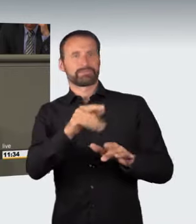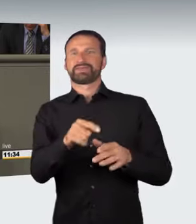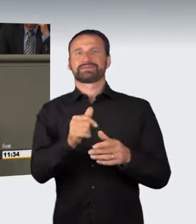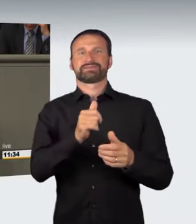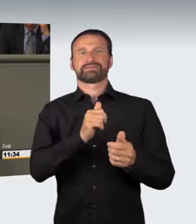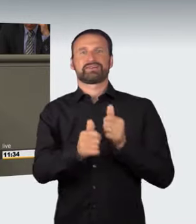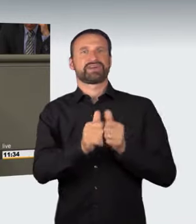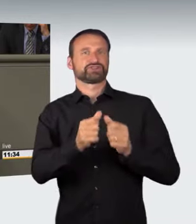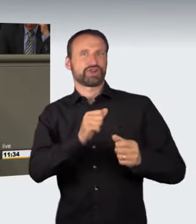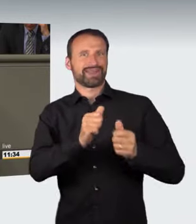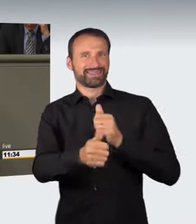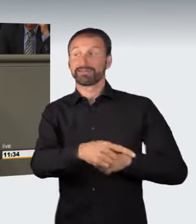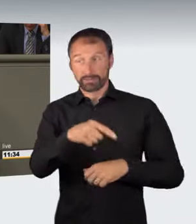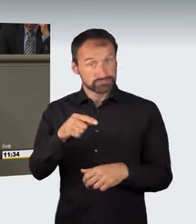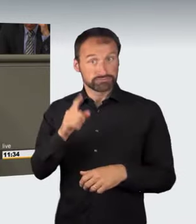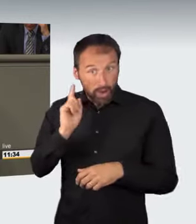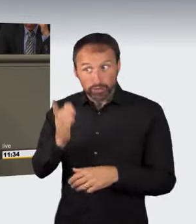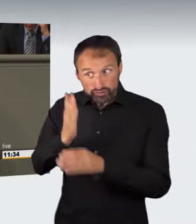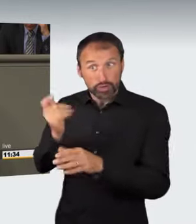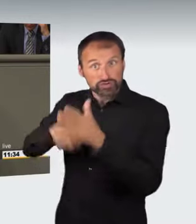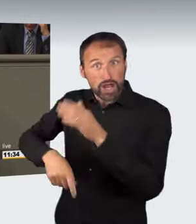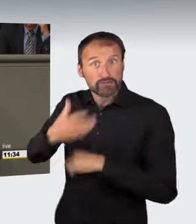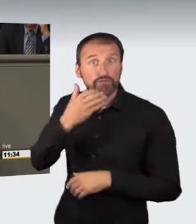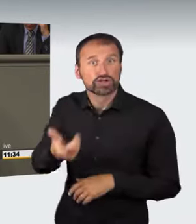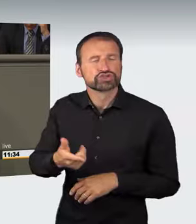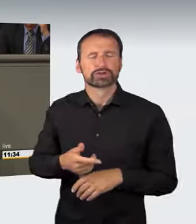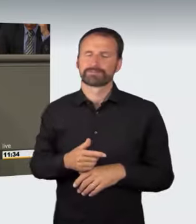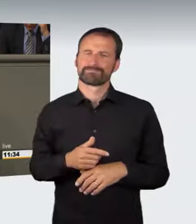stellt den eigentlichen Kernpunkt dar: Der bisherige Bußgeldtatbestand,